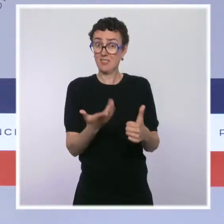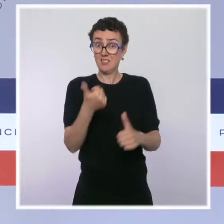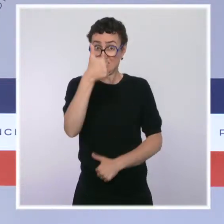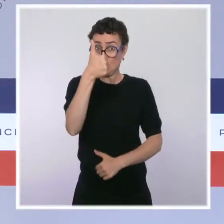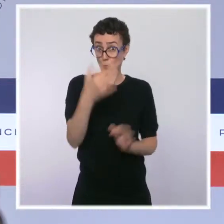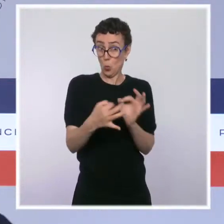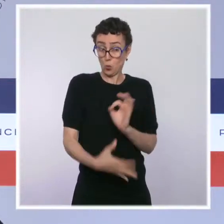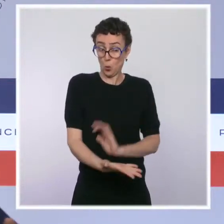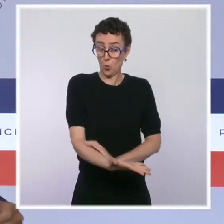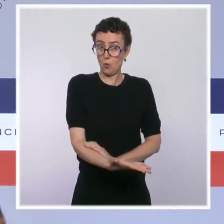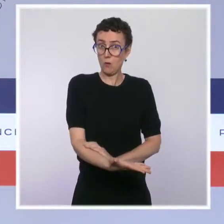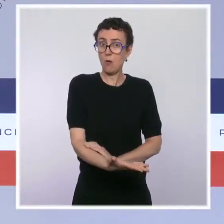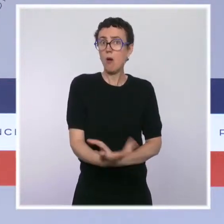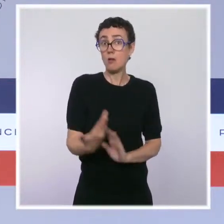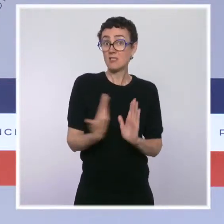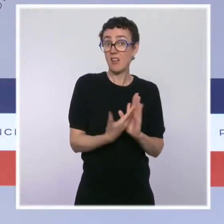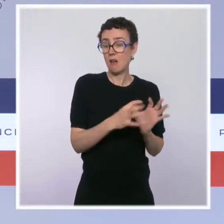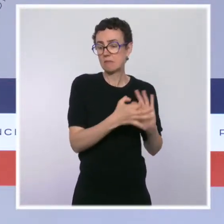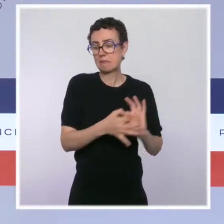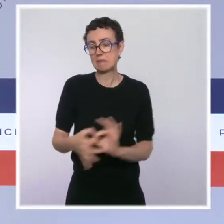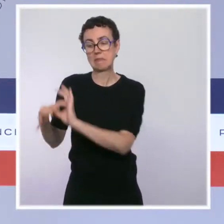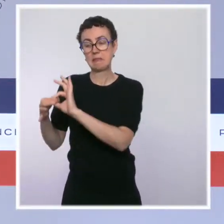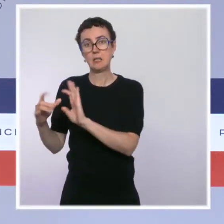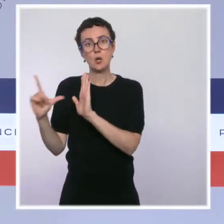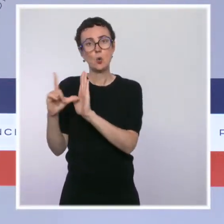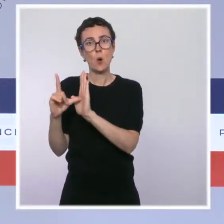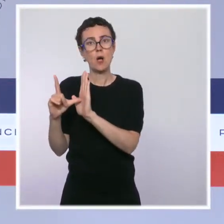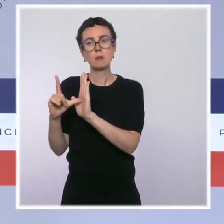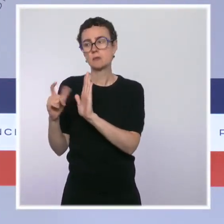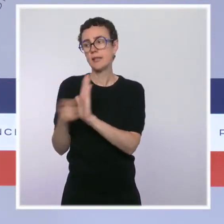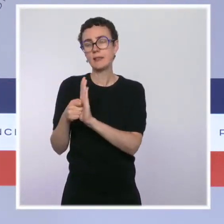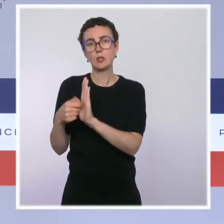Vous le savez, c'est une loi qui a été adoptée en 2016 à l'initiative de Marisol Touraine.